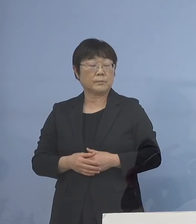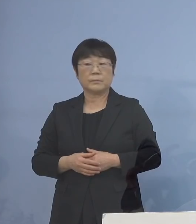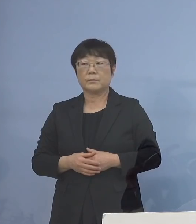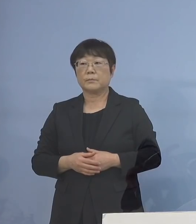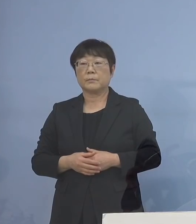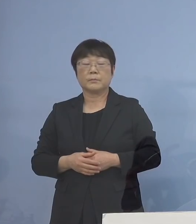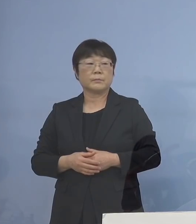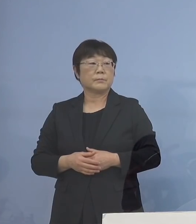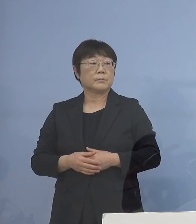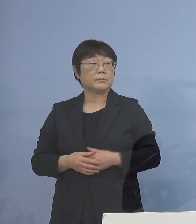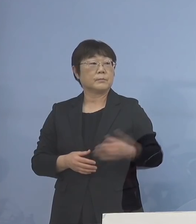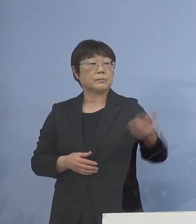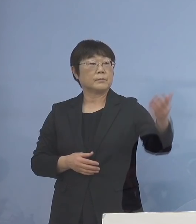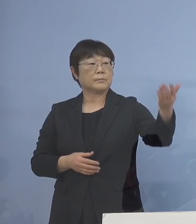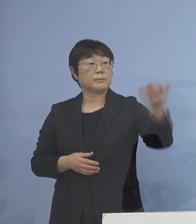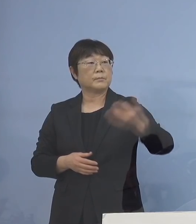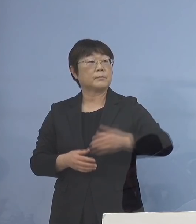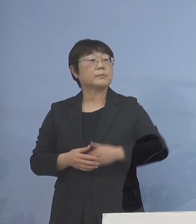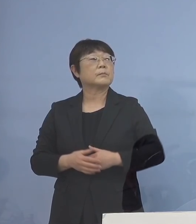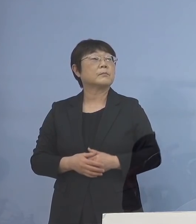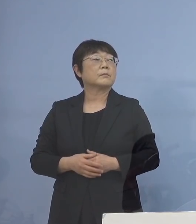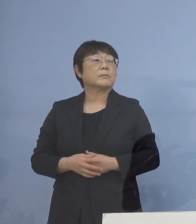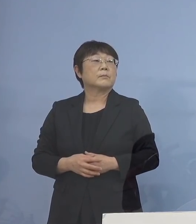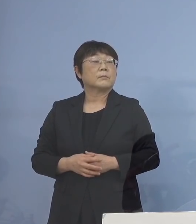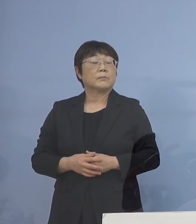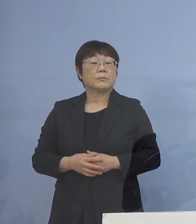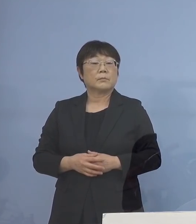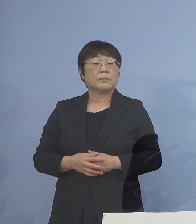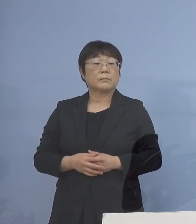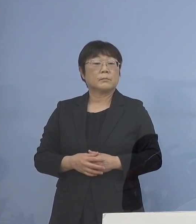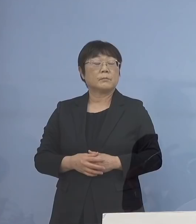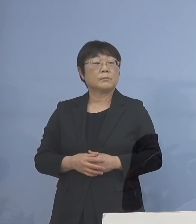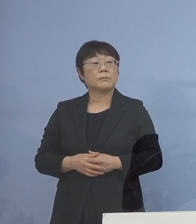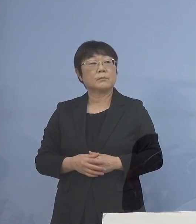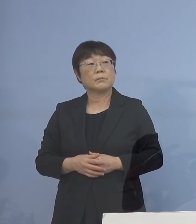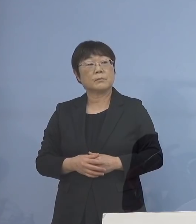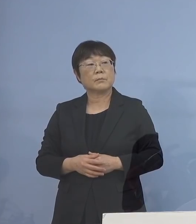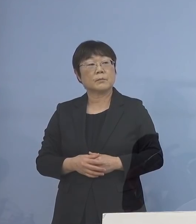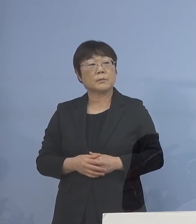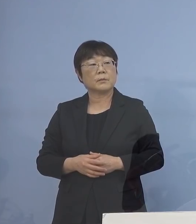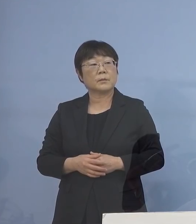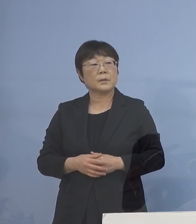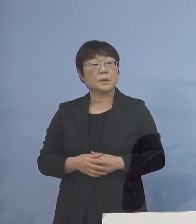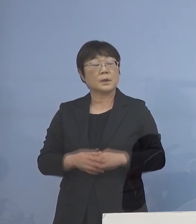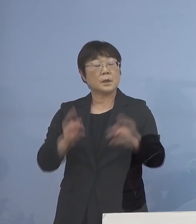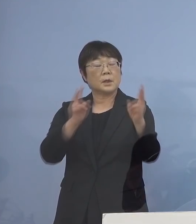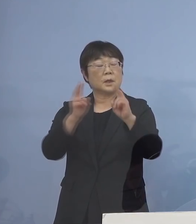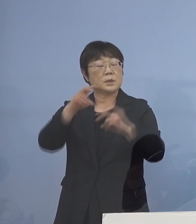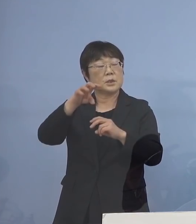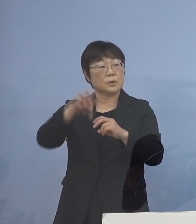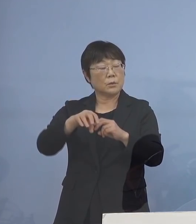（読売新聞社） すみません、読売新聞ですが 事業所での濃厚接触者の 確認フローについてなんですが